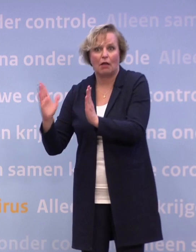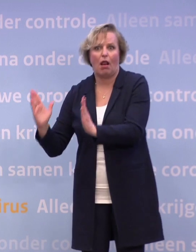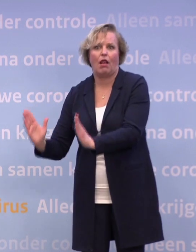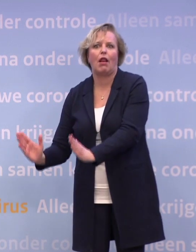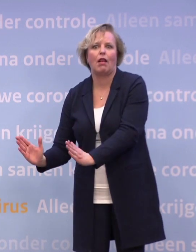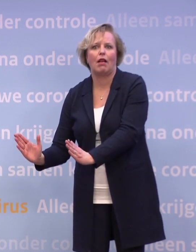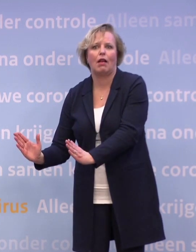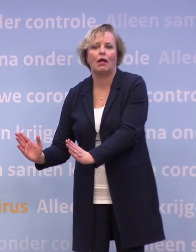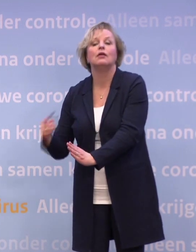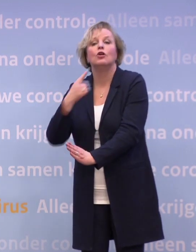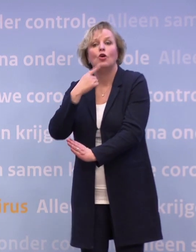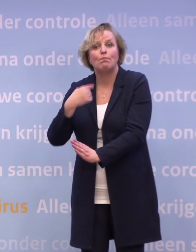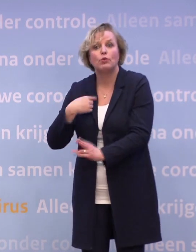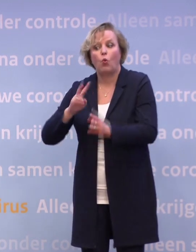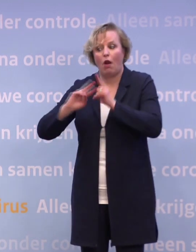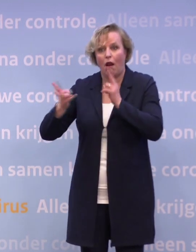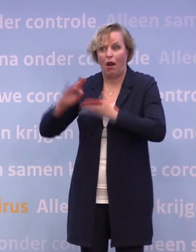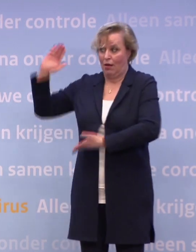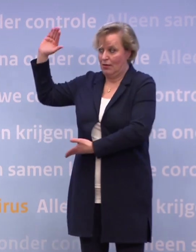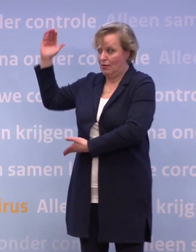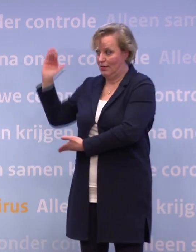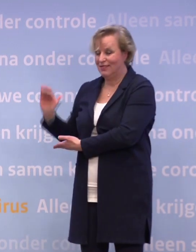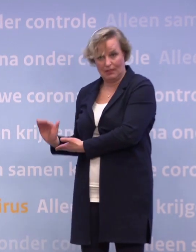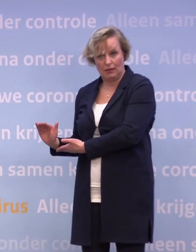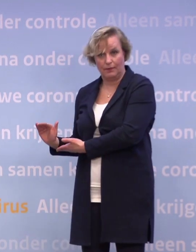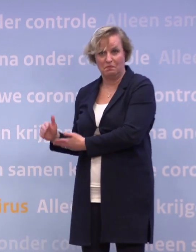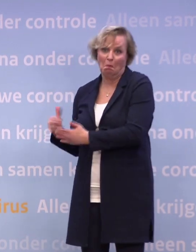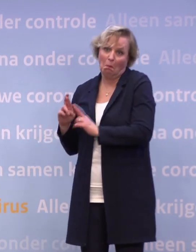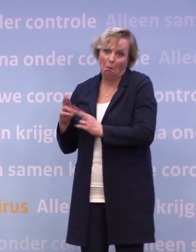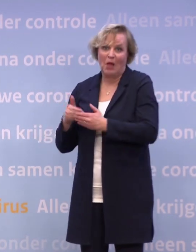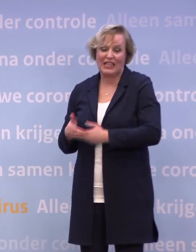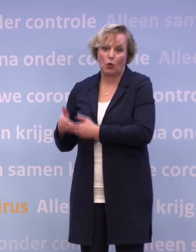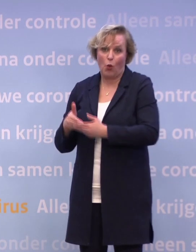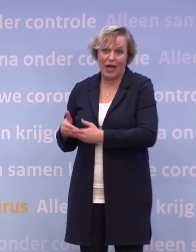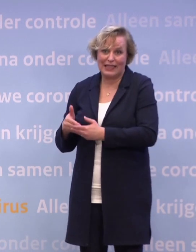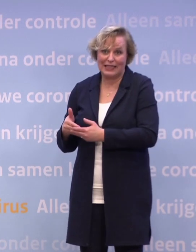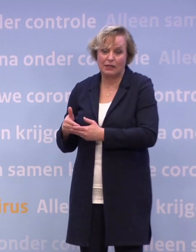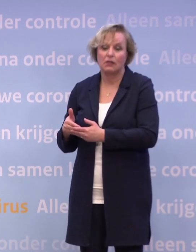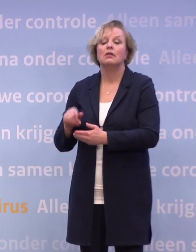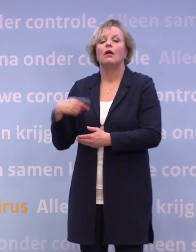Maar het gaat mij erom dat als je op die tien zit, hopelijk half januari... ...dat je dan in ieder geval de keuze hebt in een aantal sectoren...